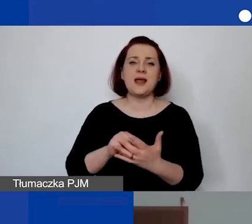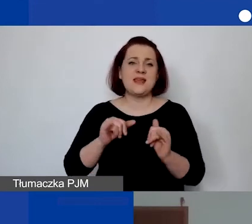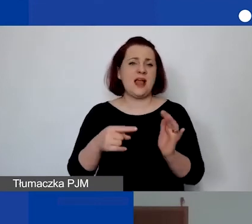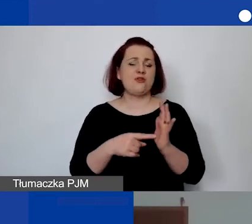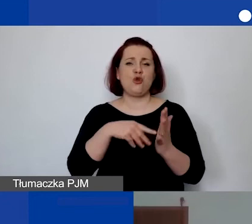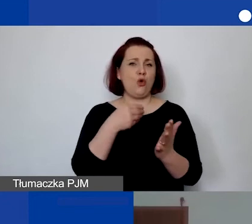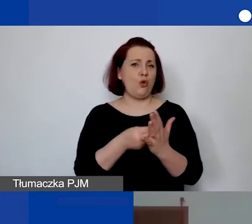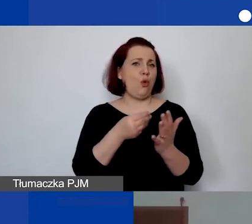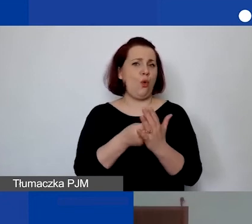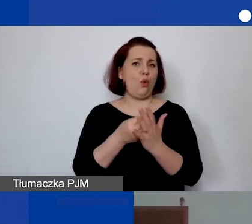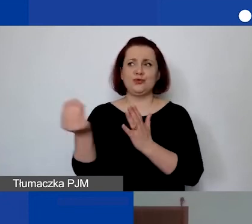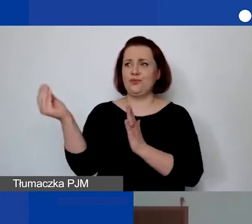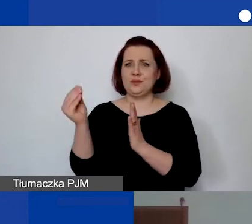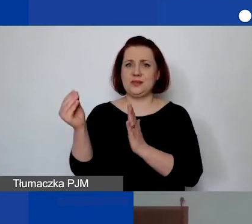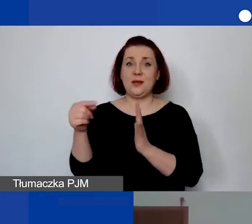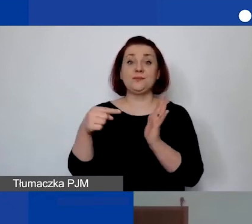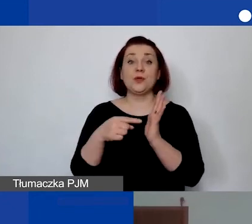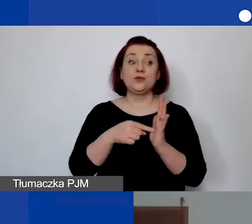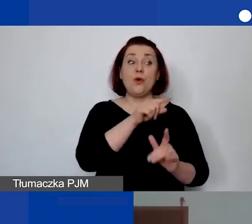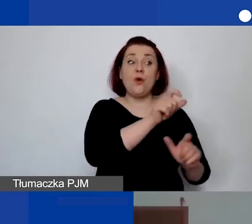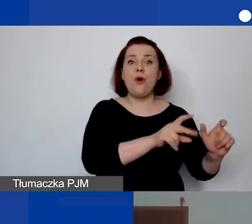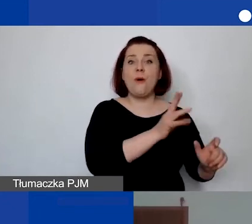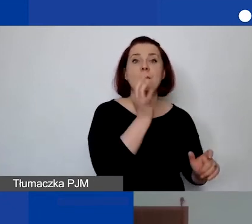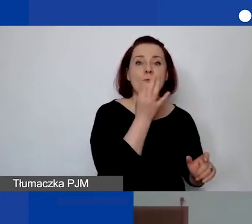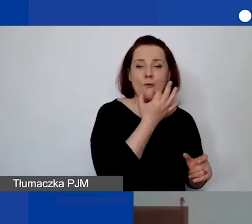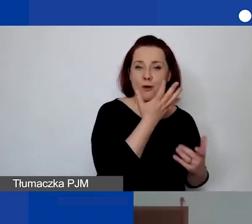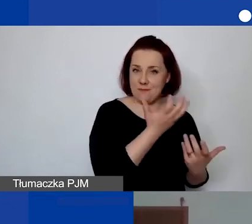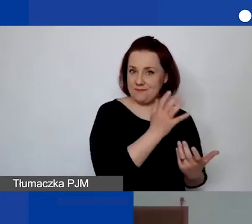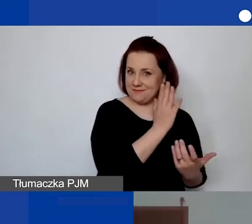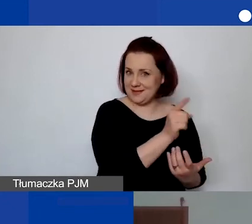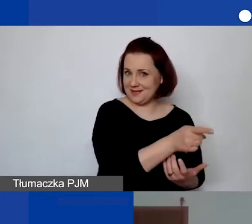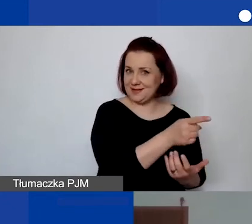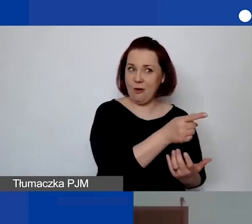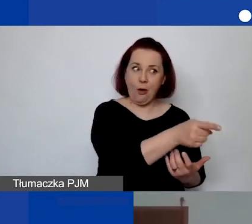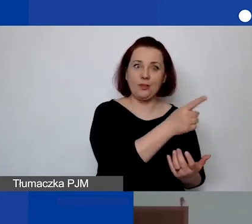Takie inicjatywy będzie inicjować młodzież i przez to są to trudne rzeczy do przewidzenia.